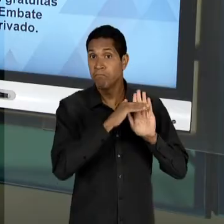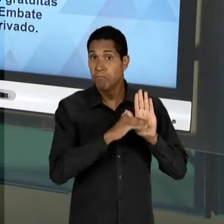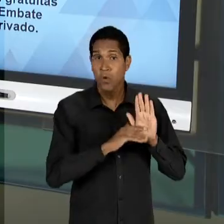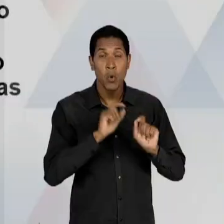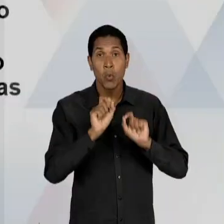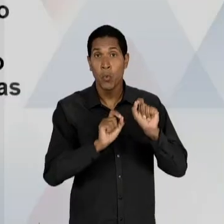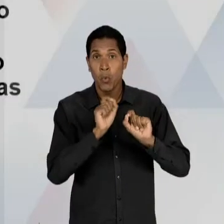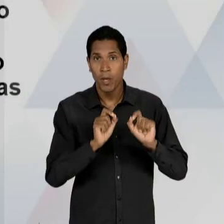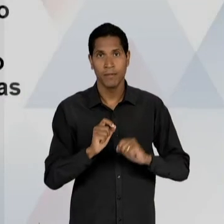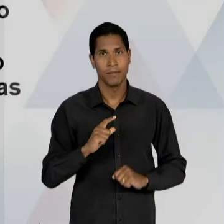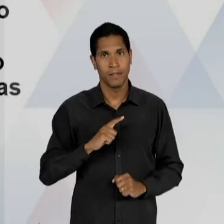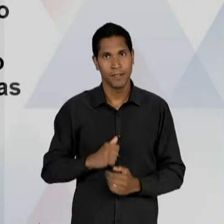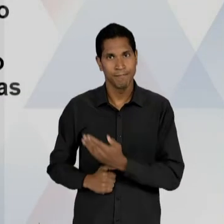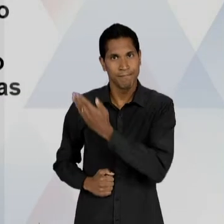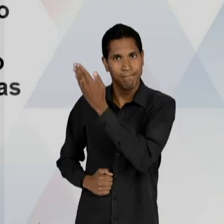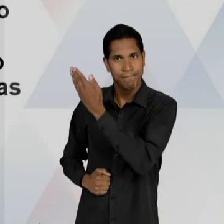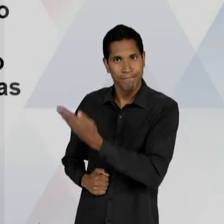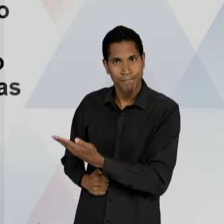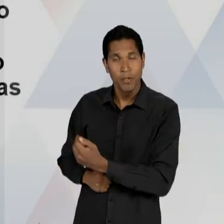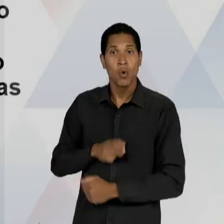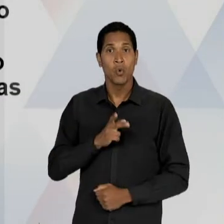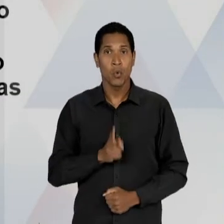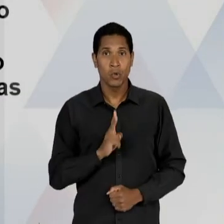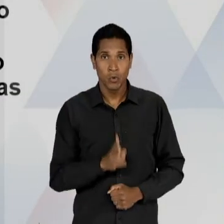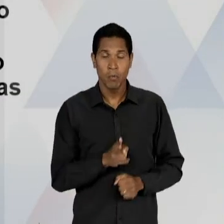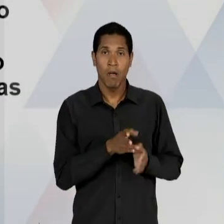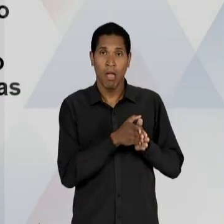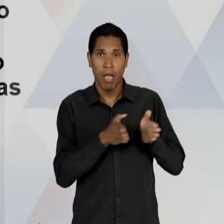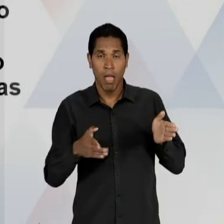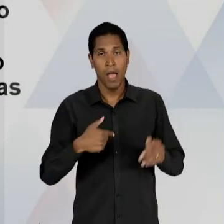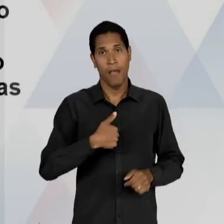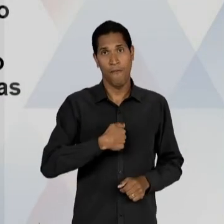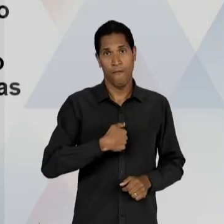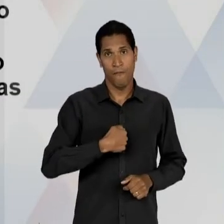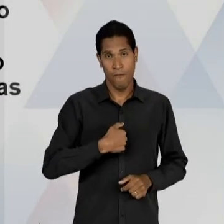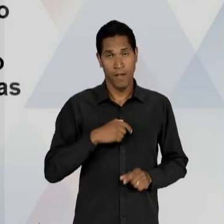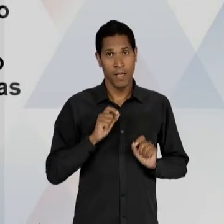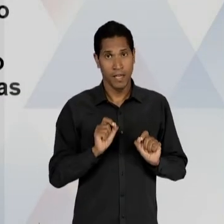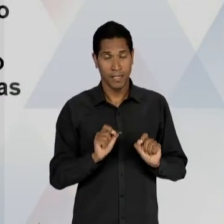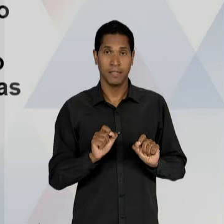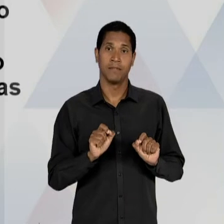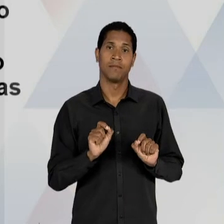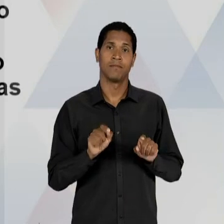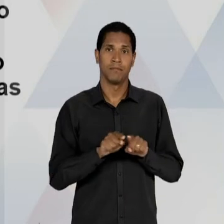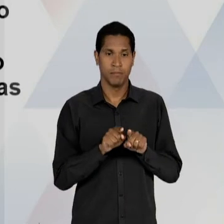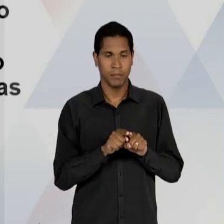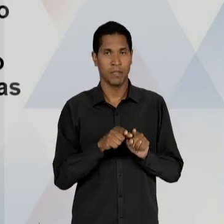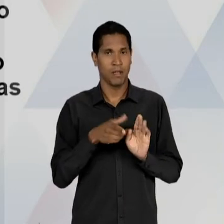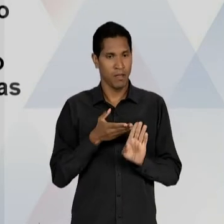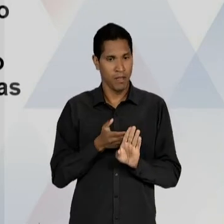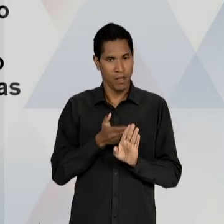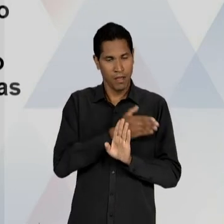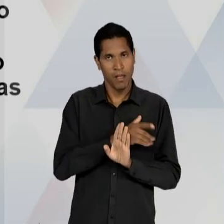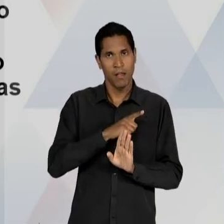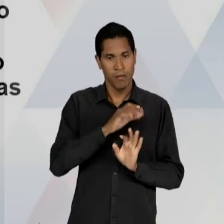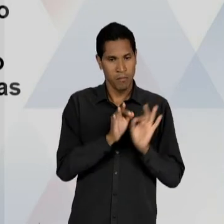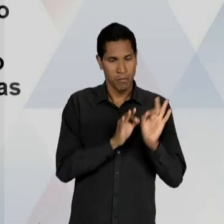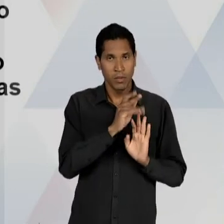CAPANEMA? DE PRESERVAR UM LEGADO DA ERA VARGAS CONTRA ESSA DESCENTRALIZAÇÃO QUE ESTAVA PREVISTA NO ANTEPROJETO, DESCENTRALIZAÇÃO DO ENSINO,